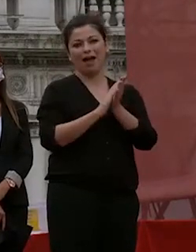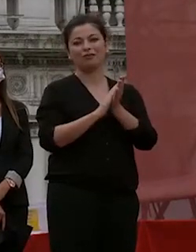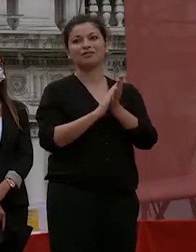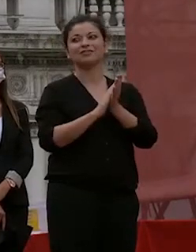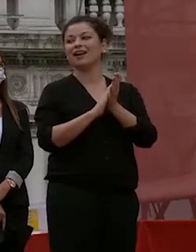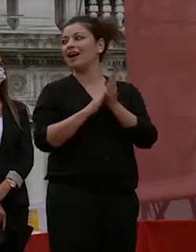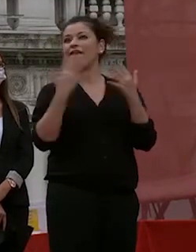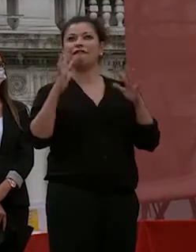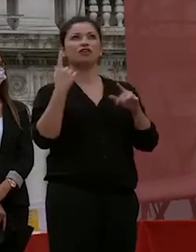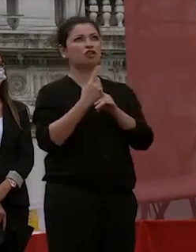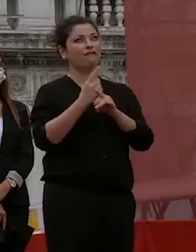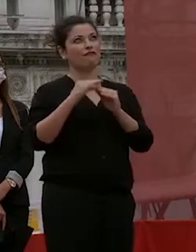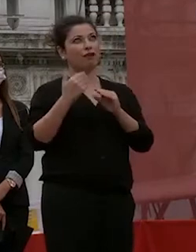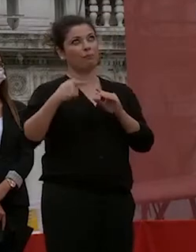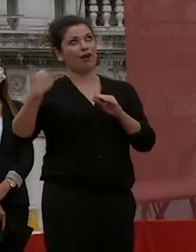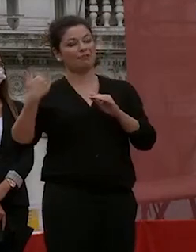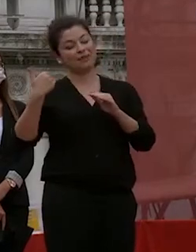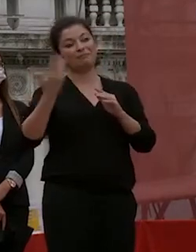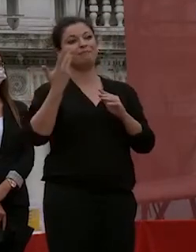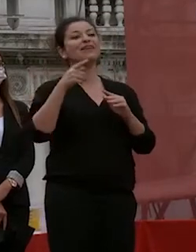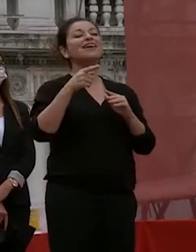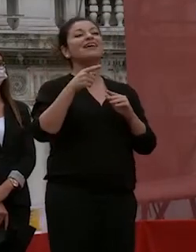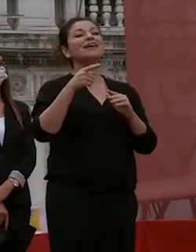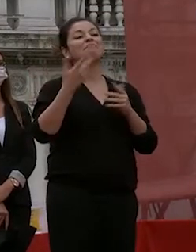forse anche altre volte ma non è mai troppo tardi